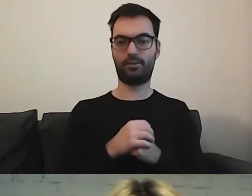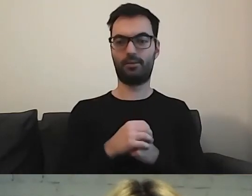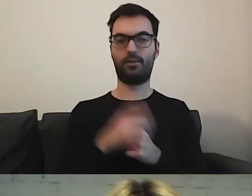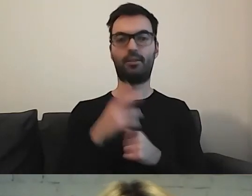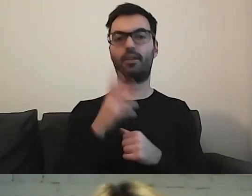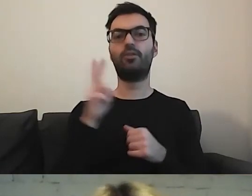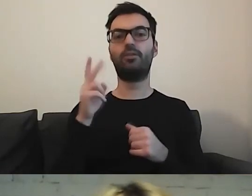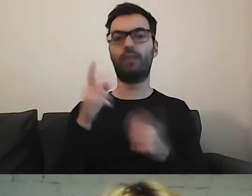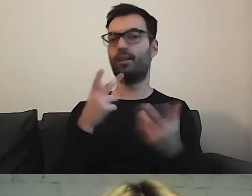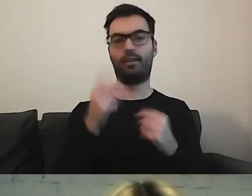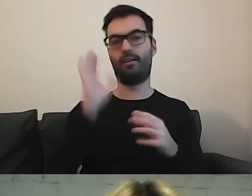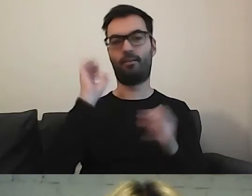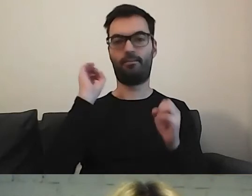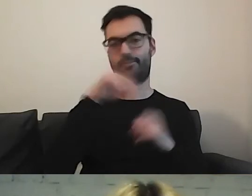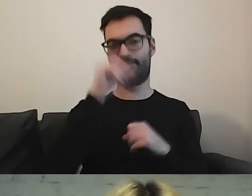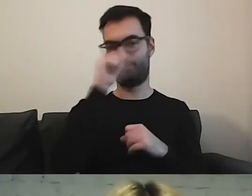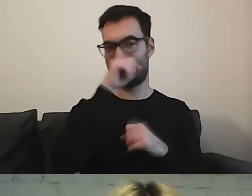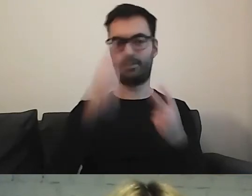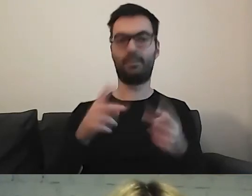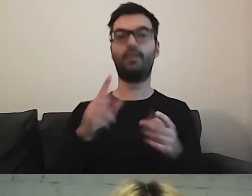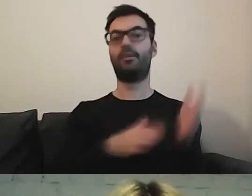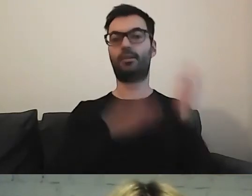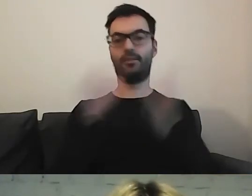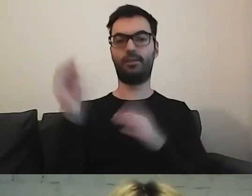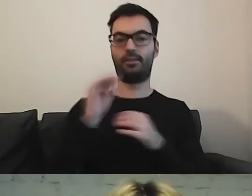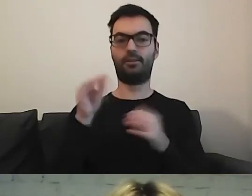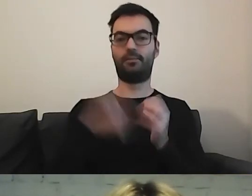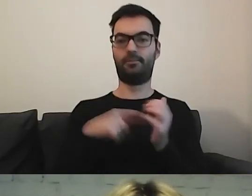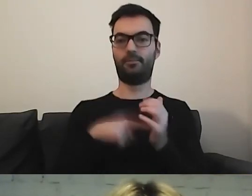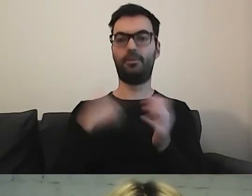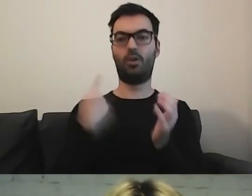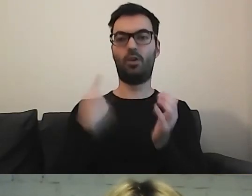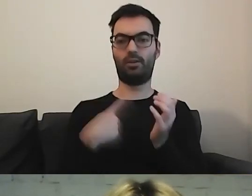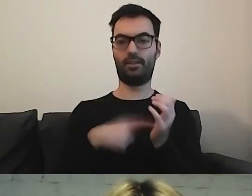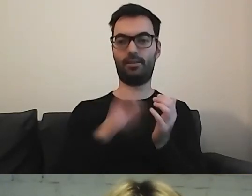A nie żeby to wisiało. Jeszcze ostatnia moja prośba.